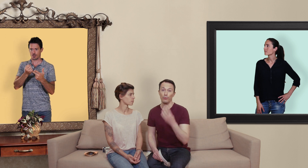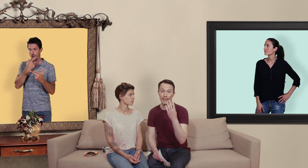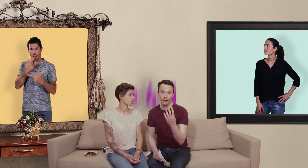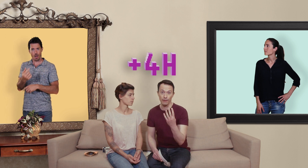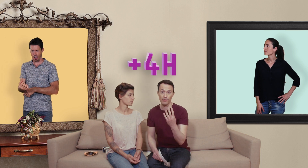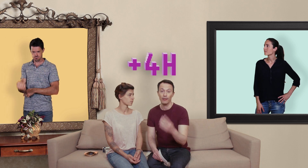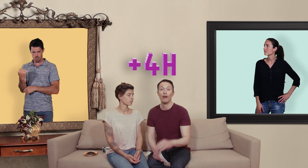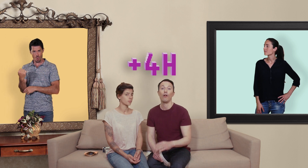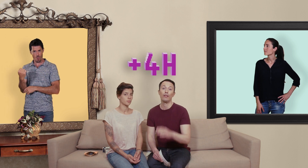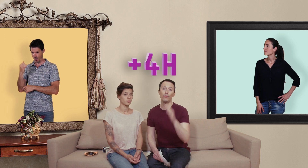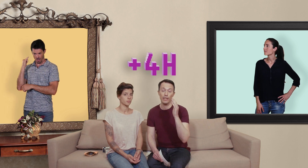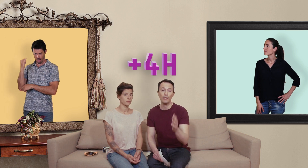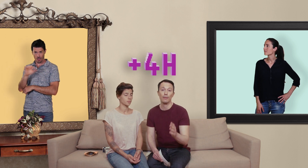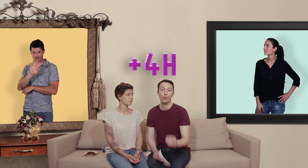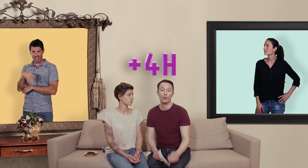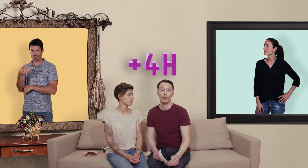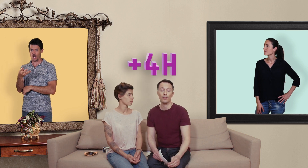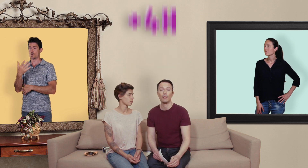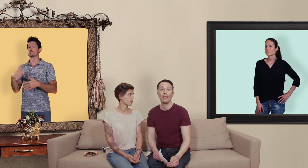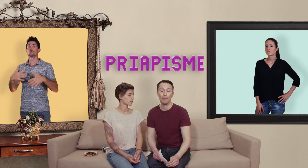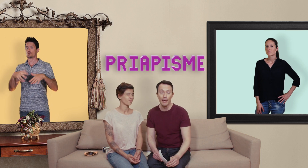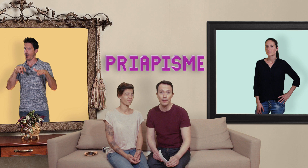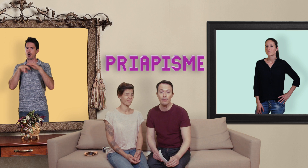plus 4 heures rendez-vous immédiatement aux urgences ça s'appelle un priapisme